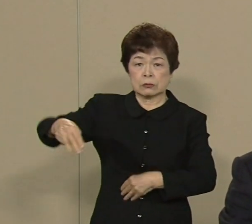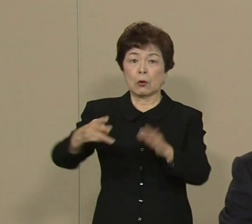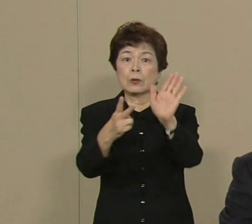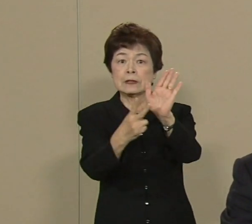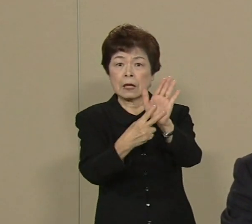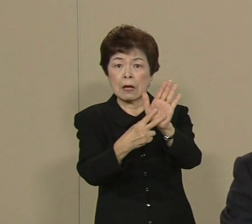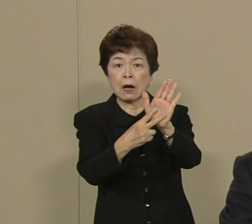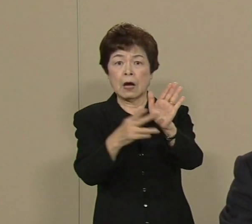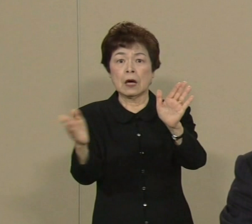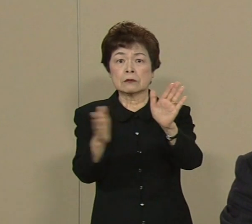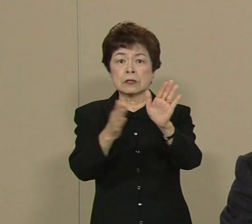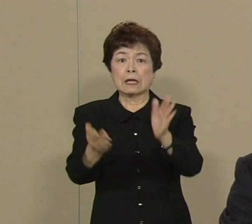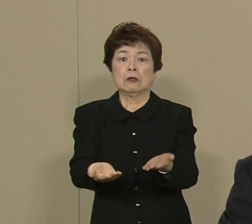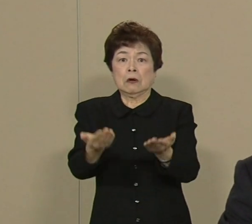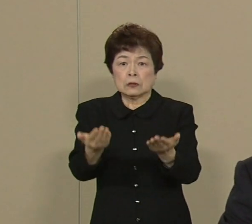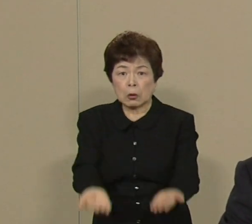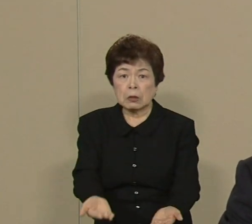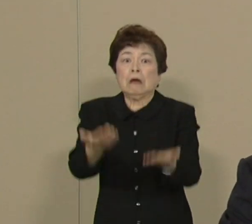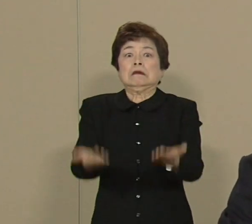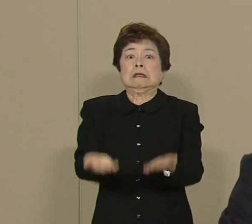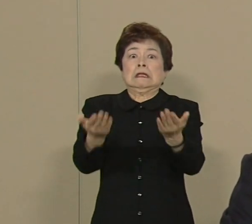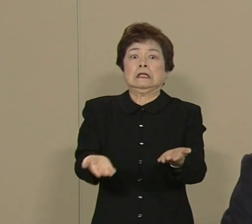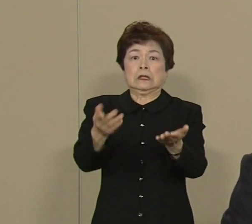直下型地震がもし この東京を襲ったらですね